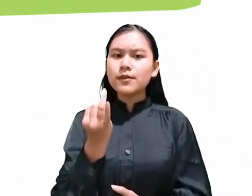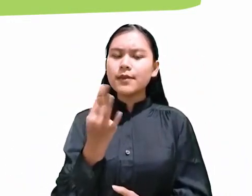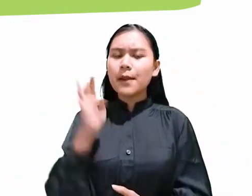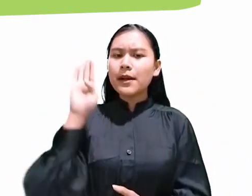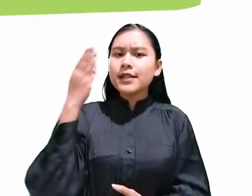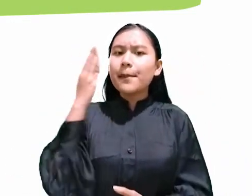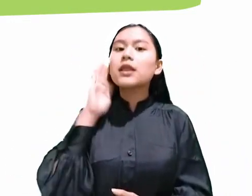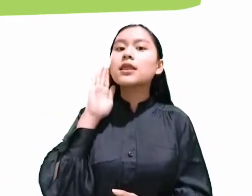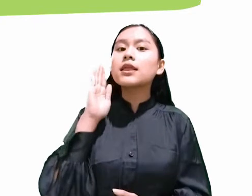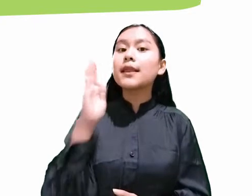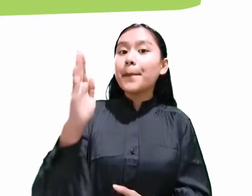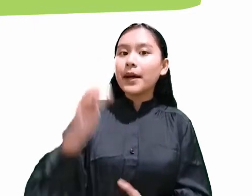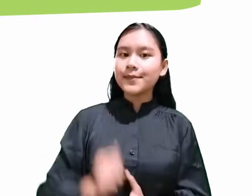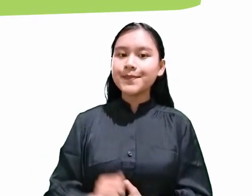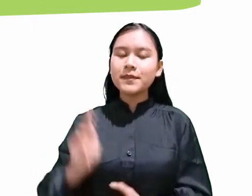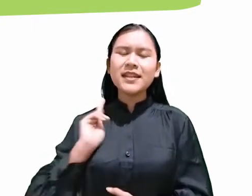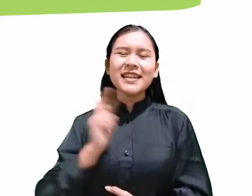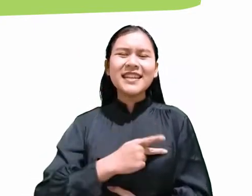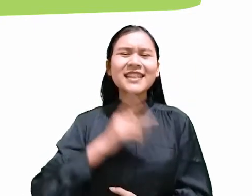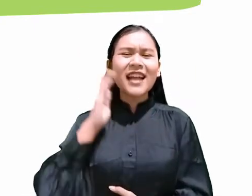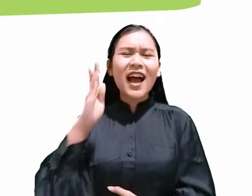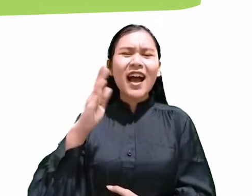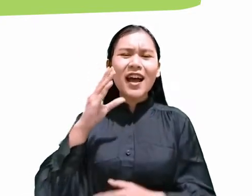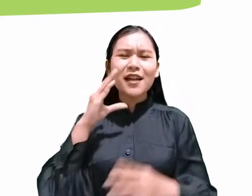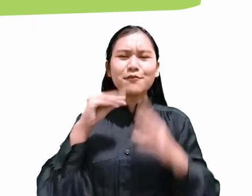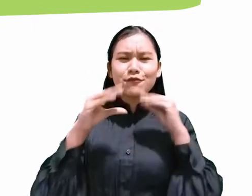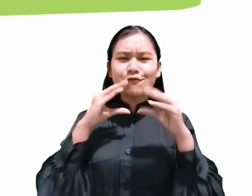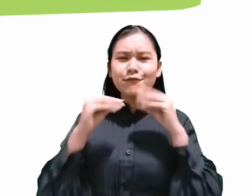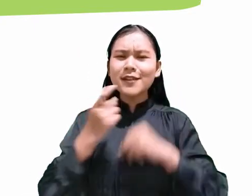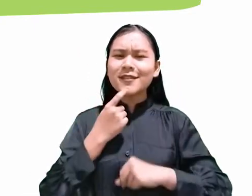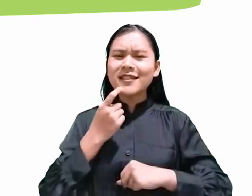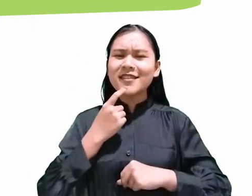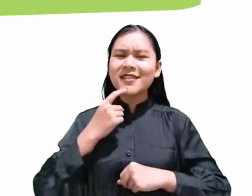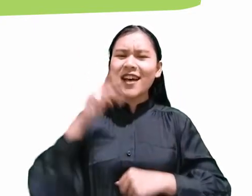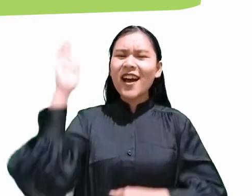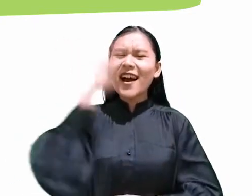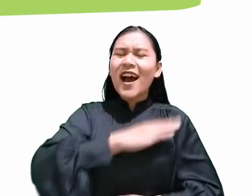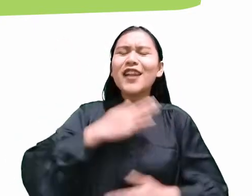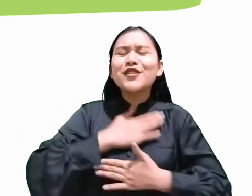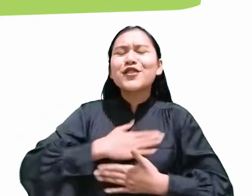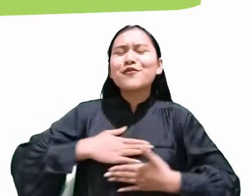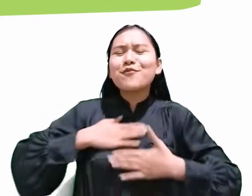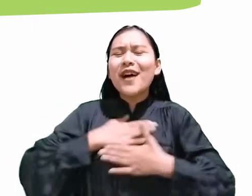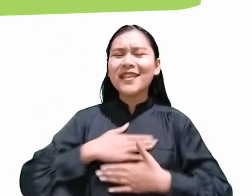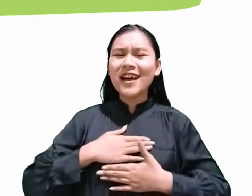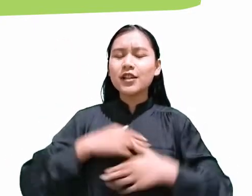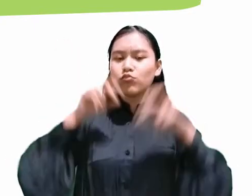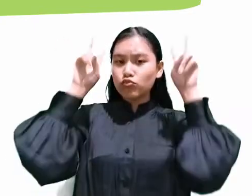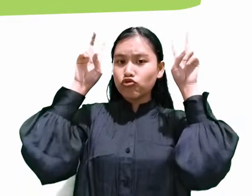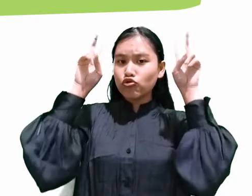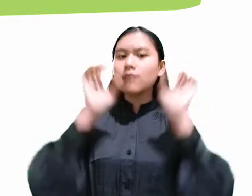kita akan membahas mengenai hari kenikmatan dengan judul yang berbeda-beda